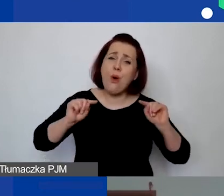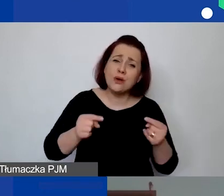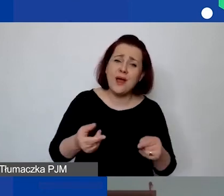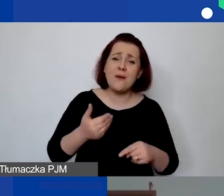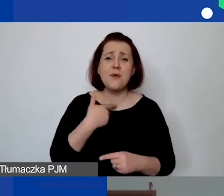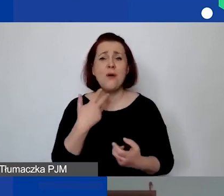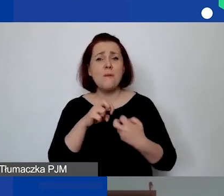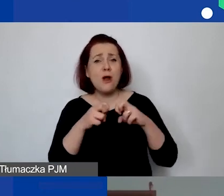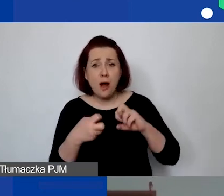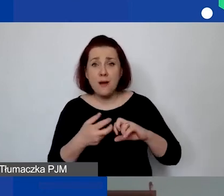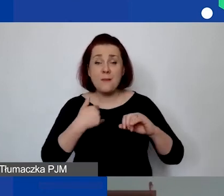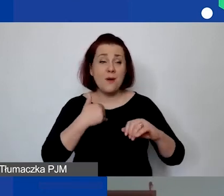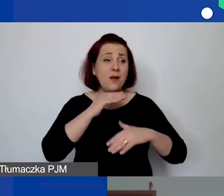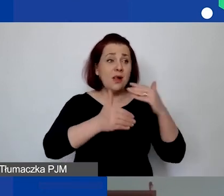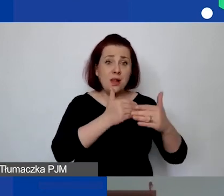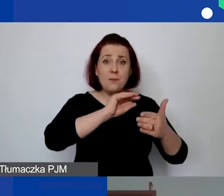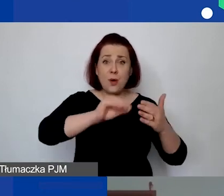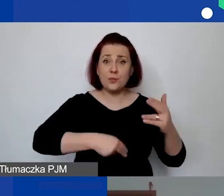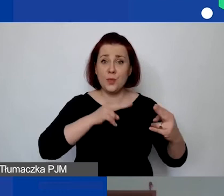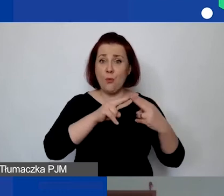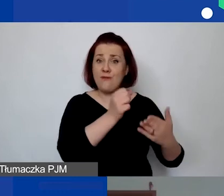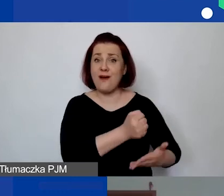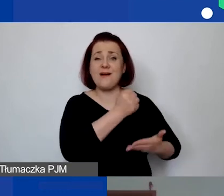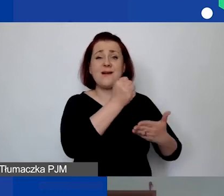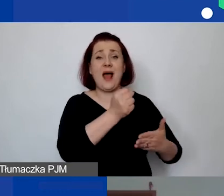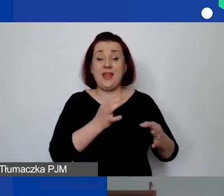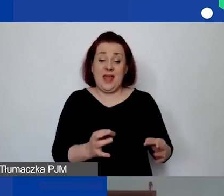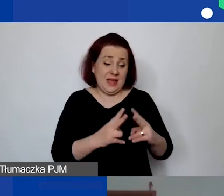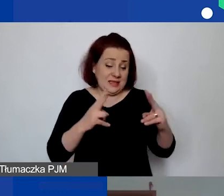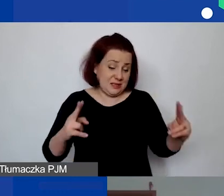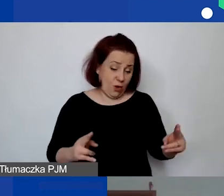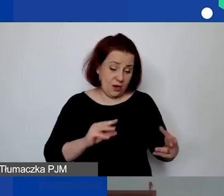na poziomie podpisywania umów grantowych, gdzie cały czas jesteśmy w trakcie podpisywania umów.